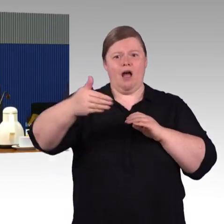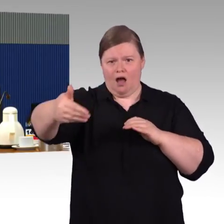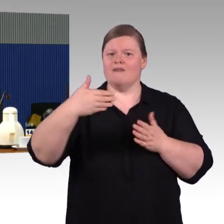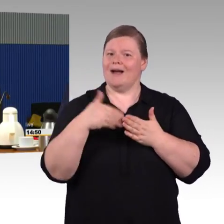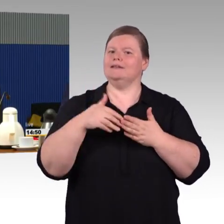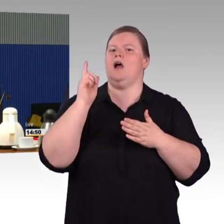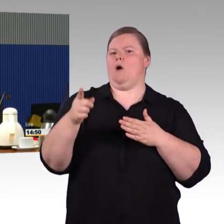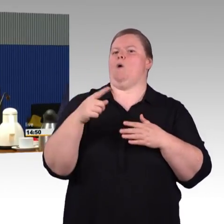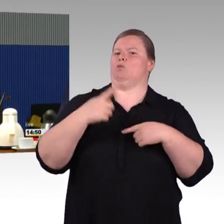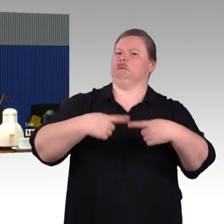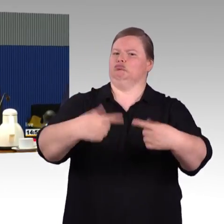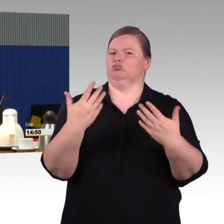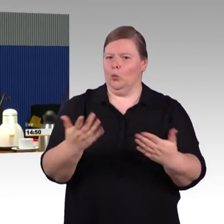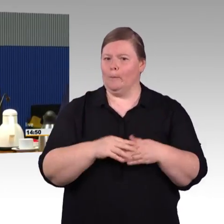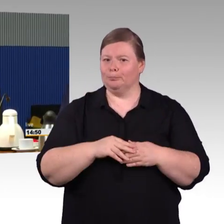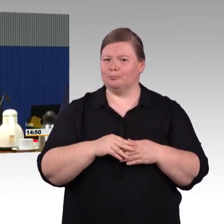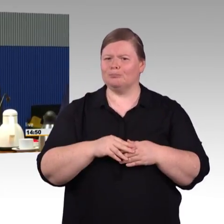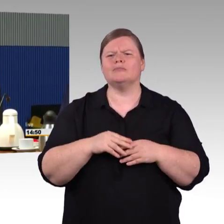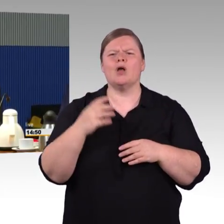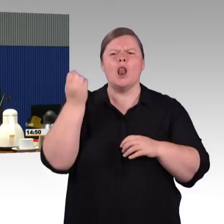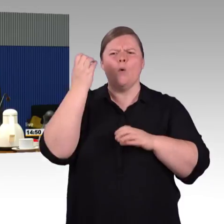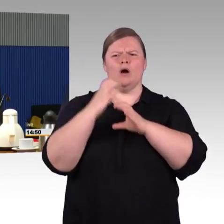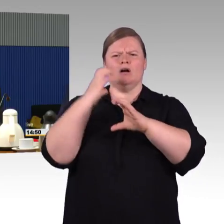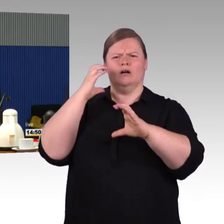Wir sollten alles tun, dass Barrierefreiheit möglich ist.